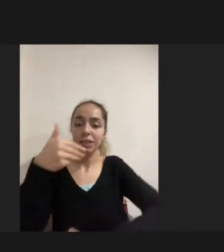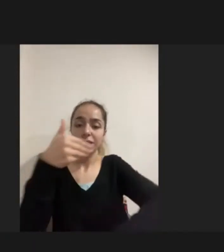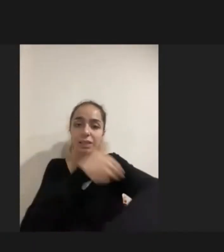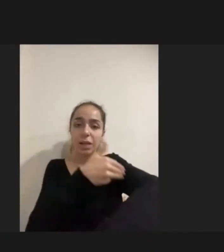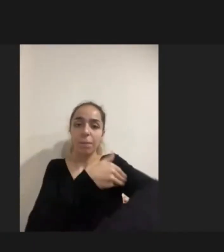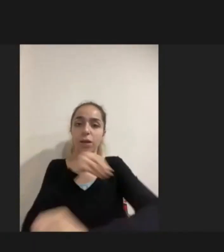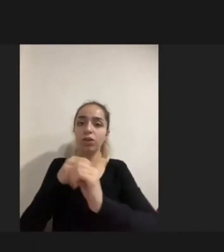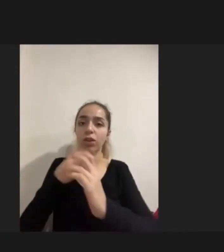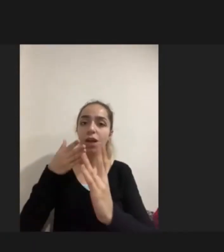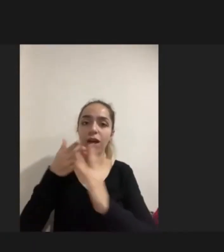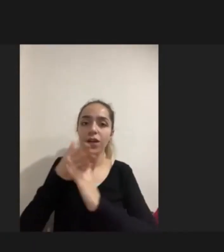daha sonra edindikleri engellilikler var.